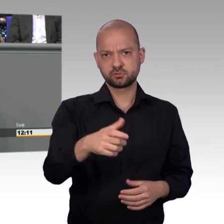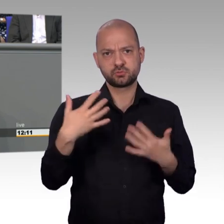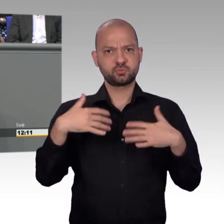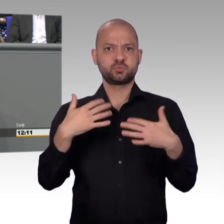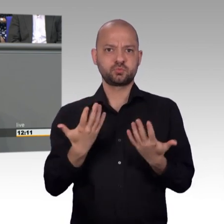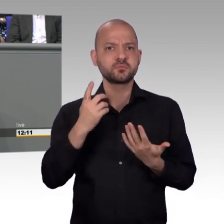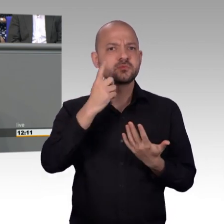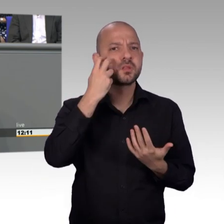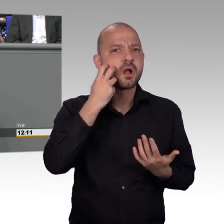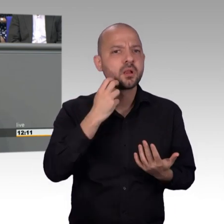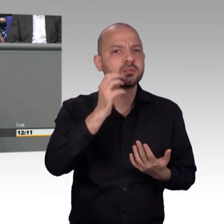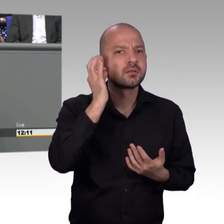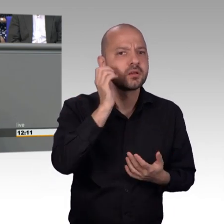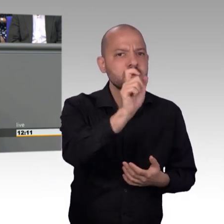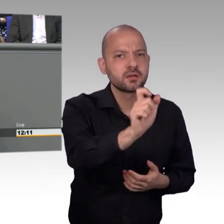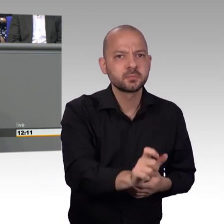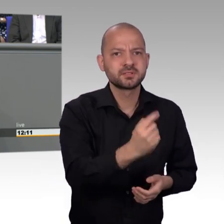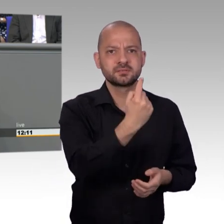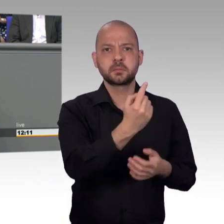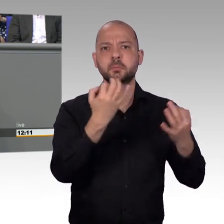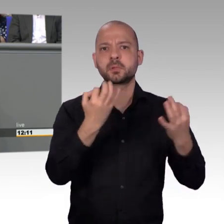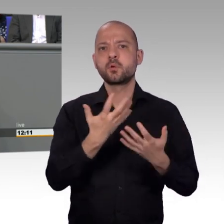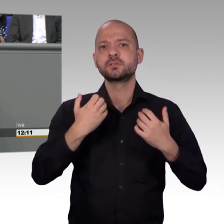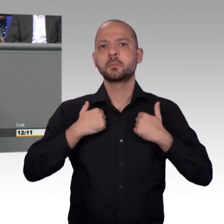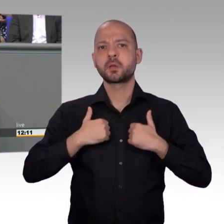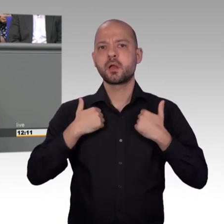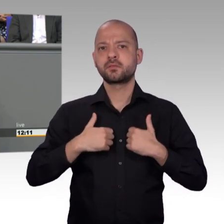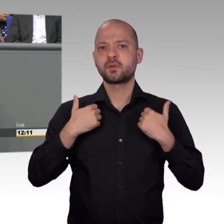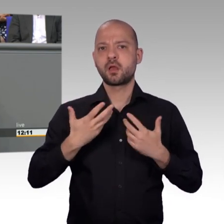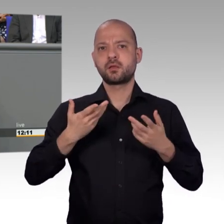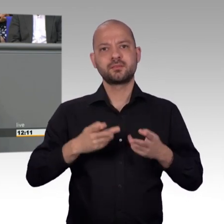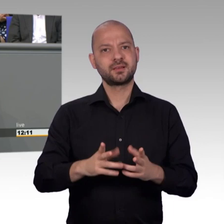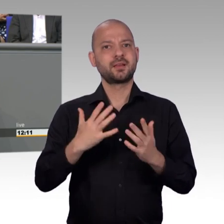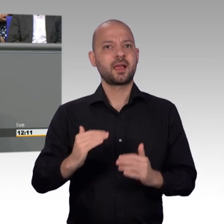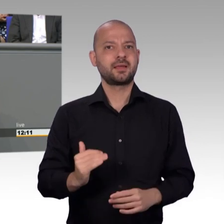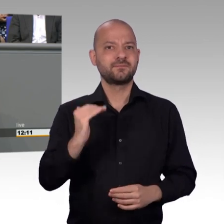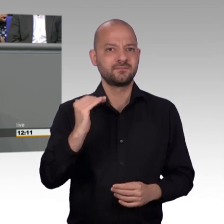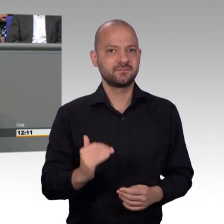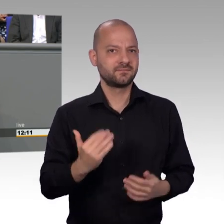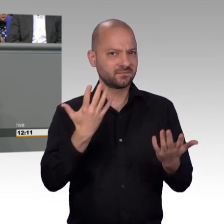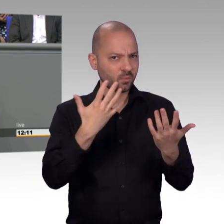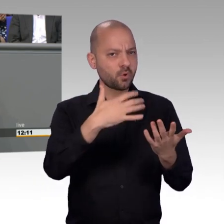private Petitionsplattformen, die nennen sich zwar Petition, aber sie werden Ihnen keine Bundesstraße bauen, sie werden Ihnen